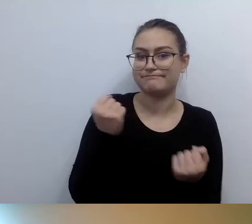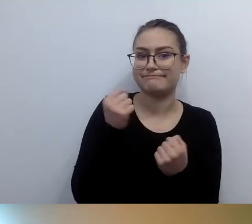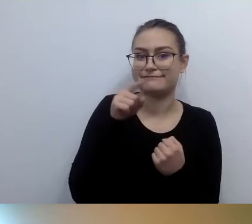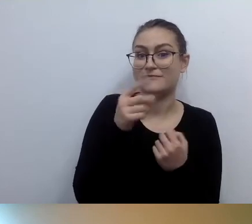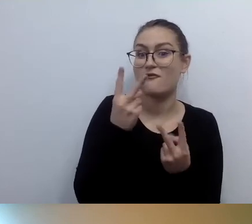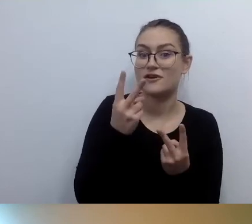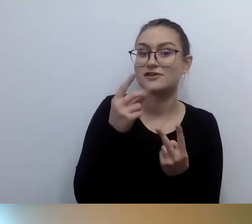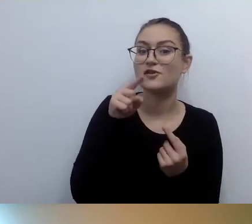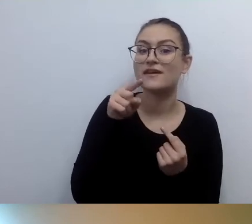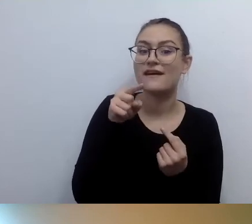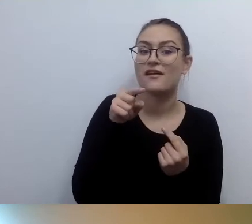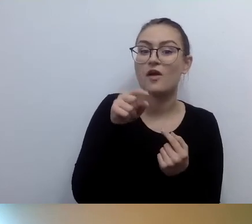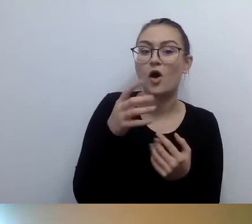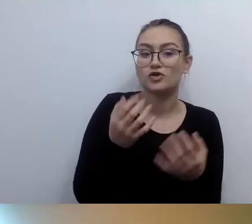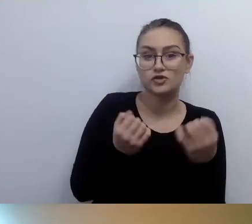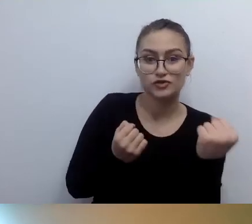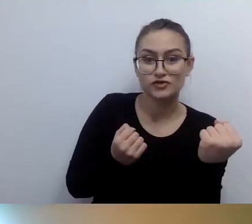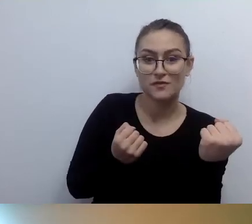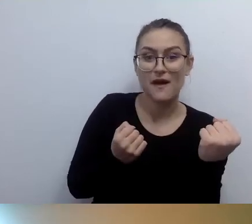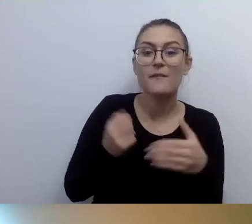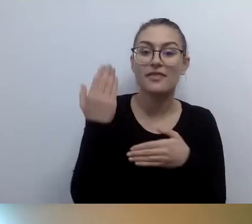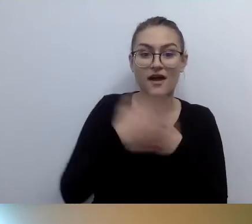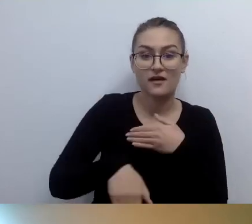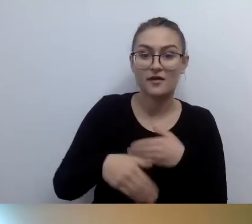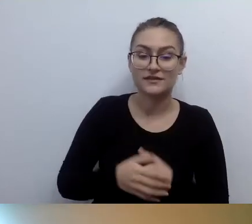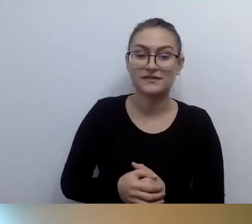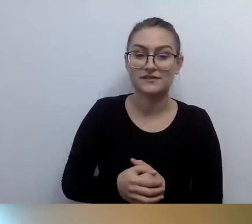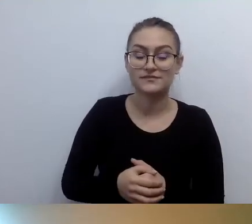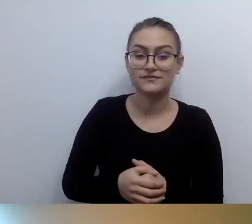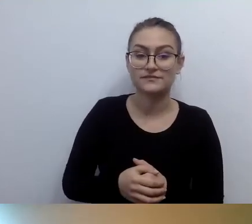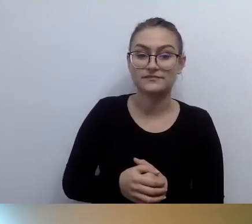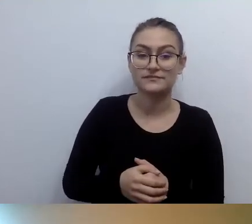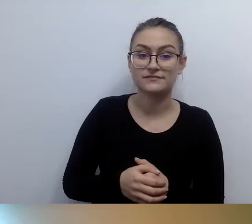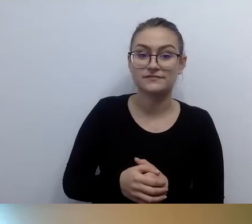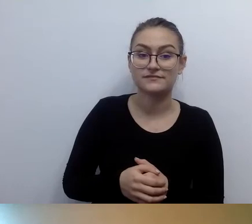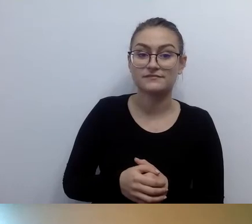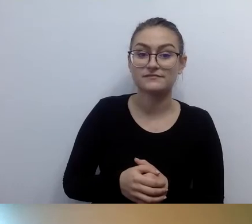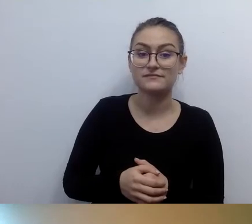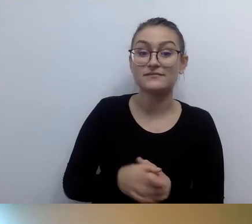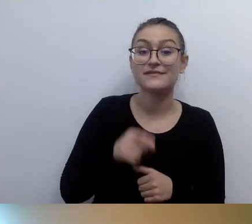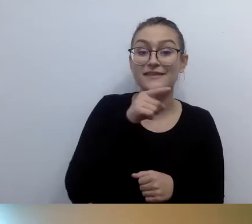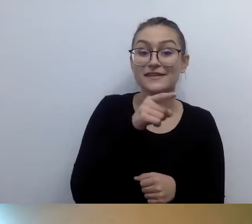Ona nawiązuje do rozmowy, którą przeprowadziłam jako czasoumilacz, kiedy się przepinałeś.